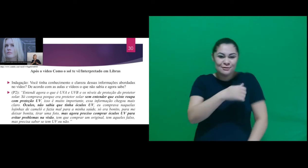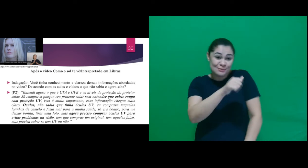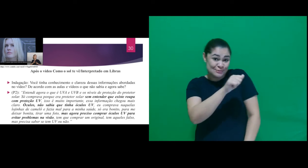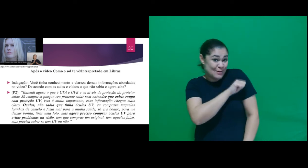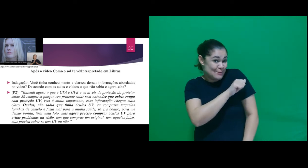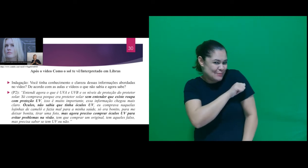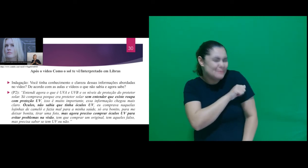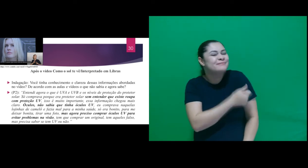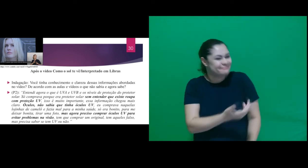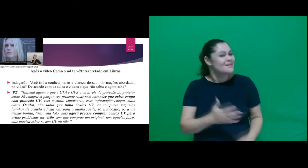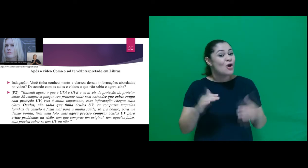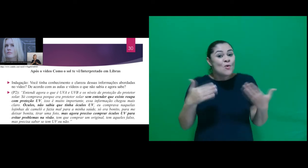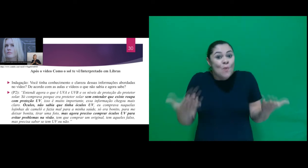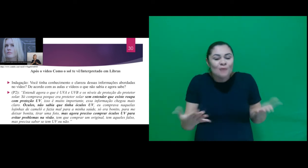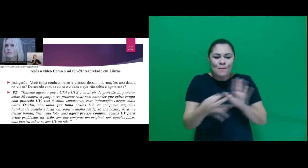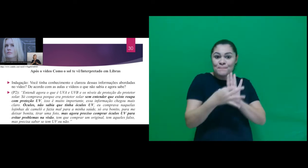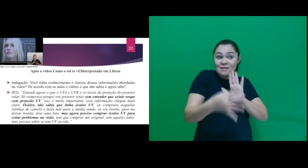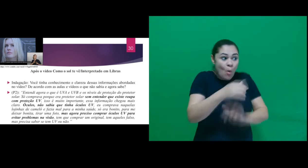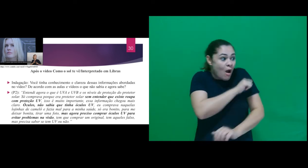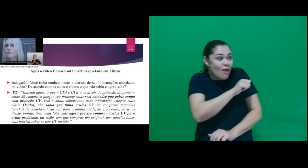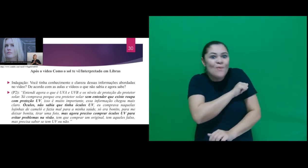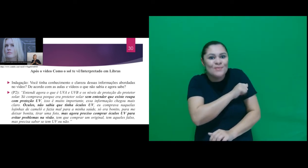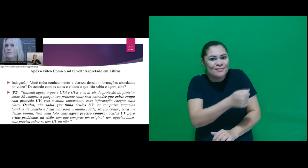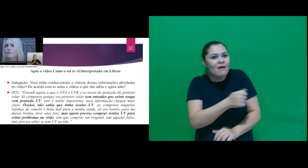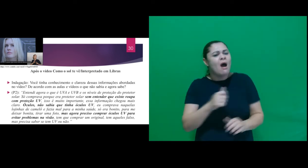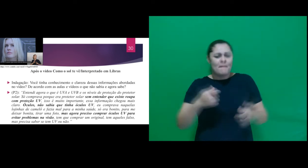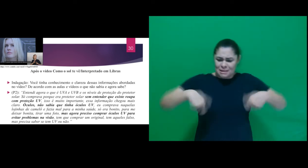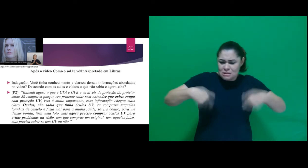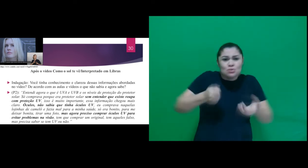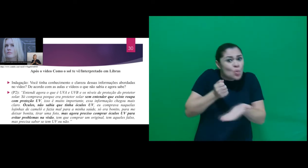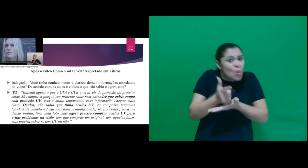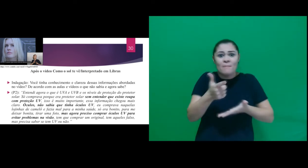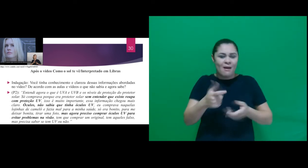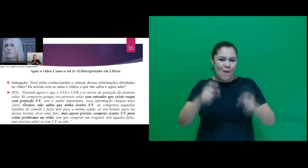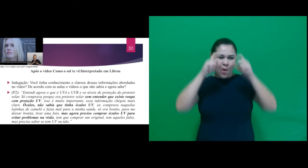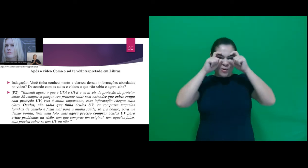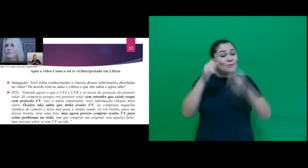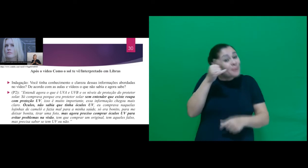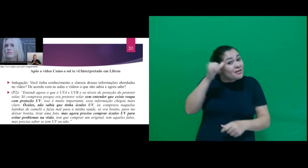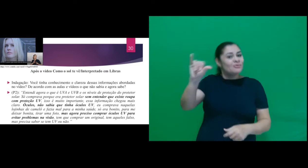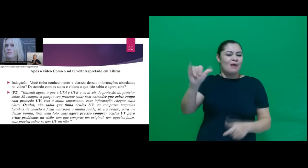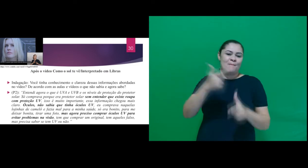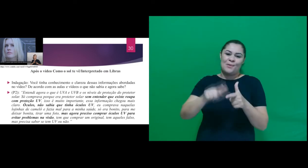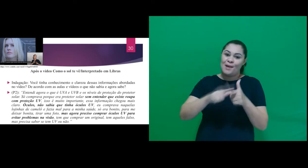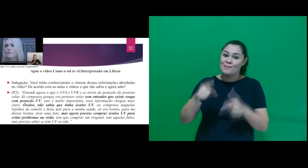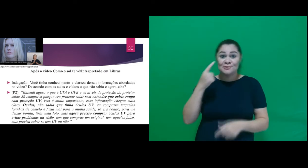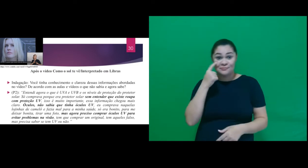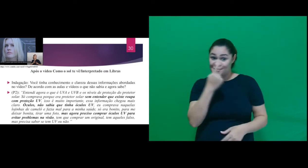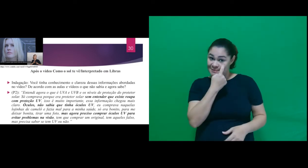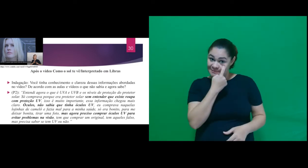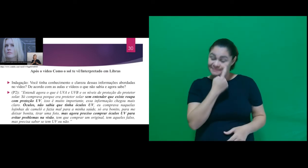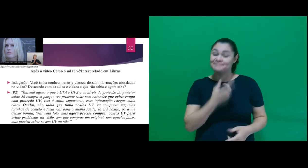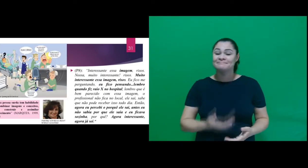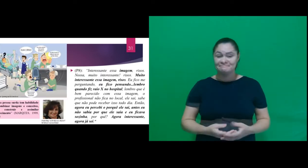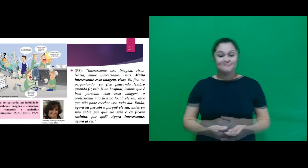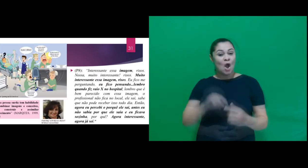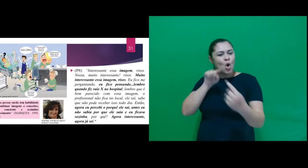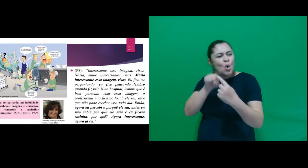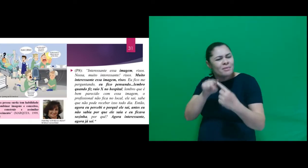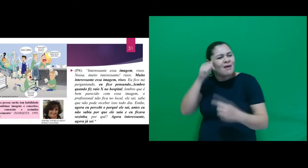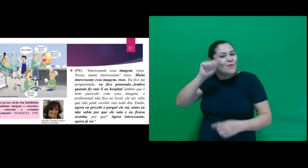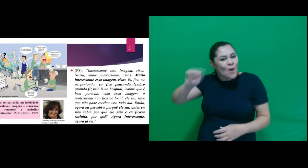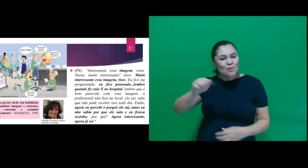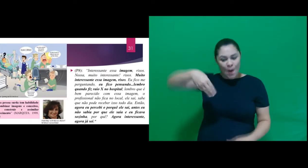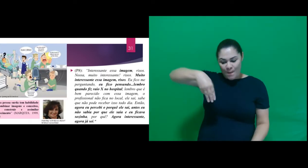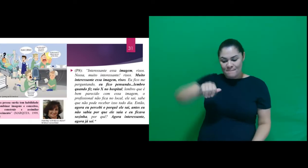ao dizer que é preciso comprar óculos com proteção UV para evitar problemas na visão. Trazendo a fala